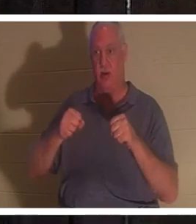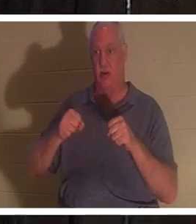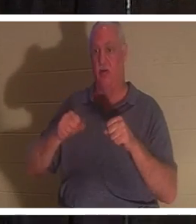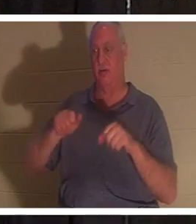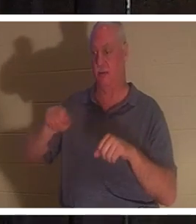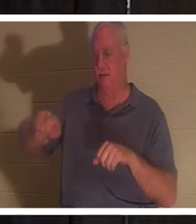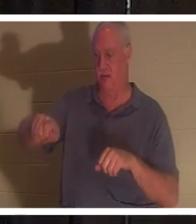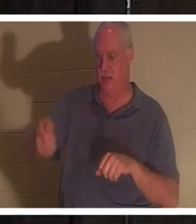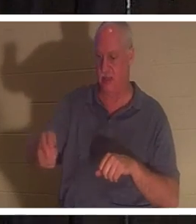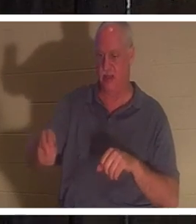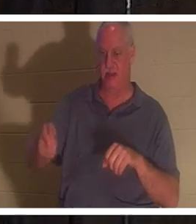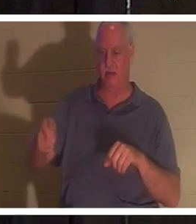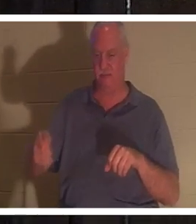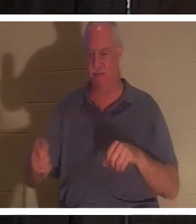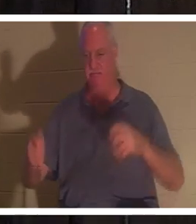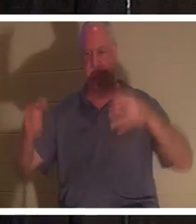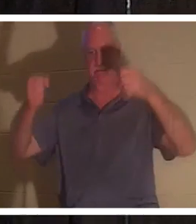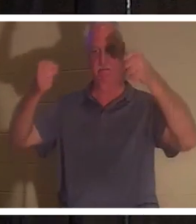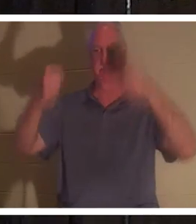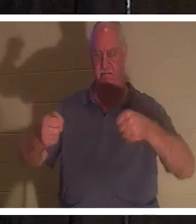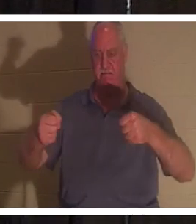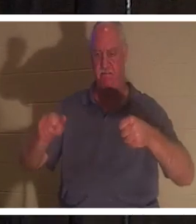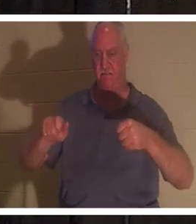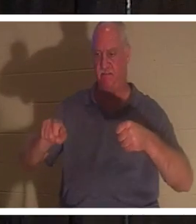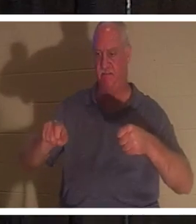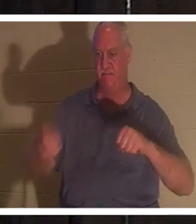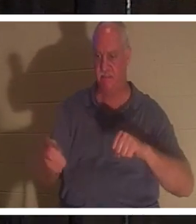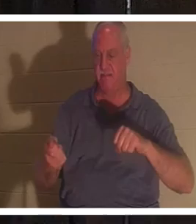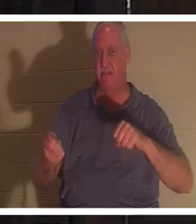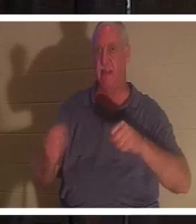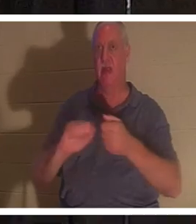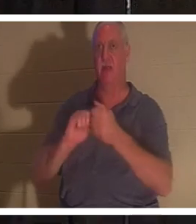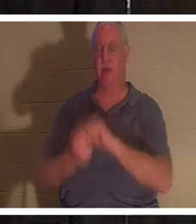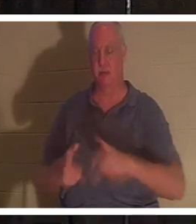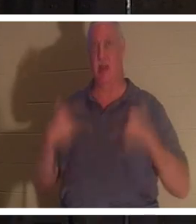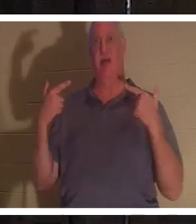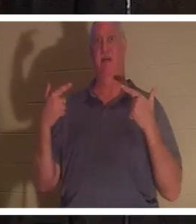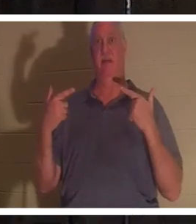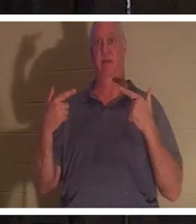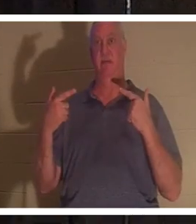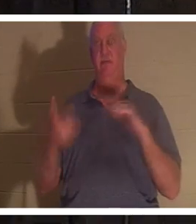把手放在方向盘上，突然间，那辆车就活了。但当我拔出